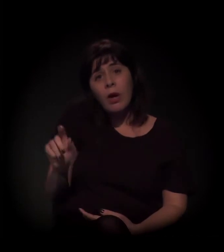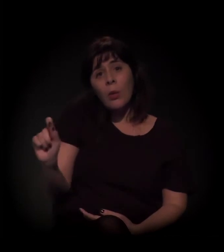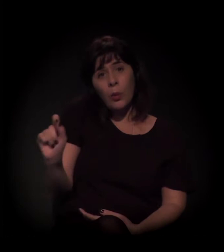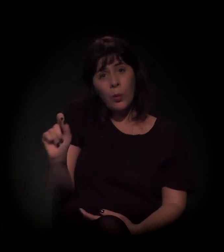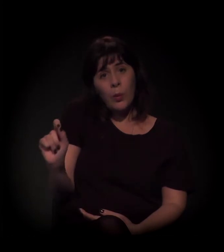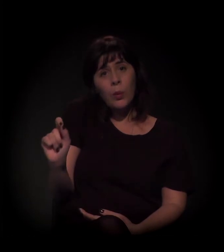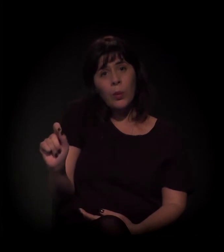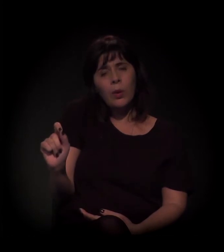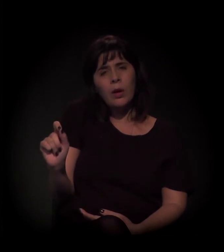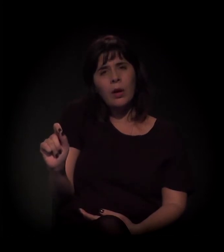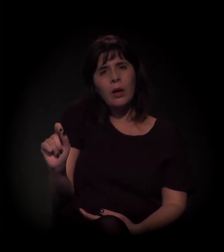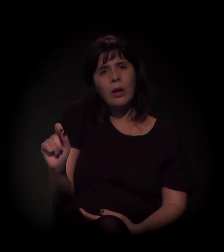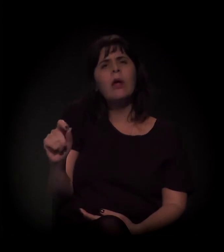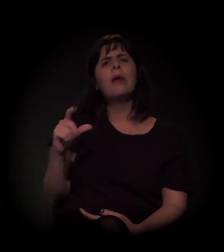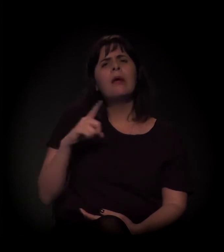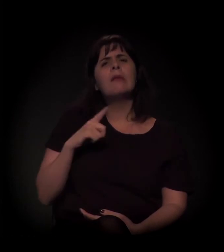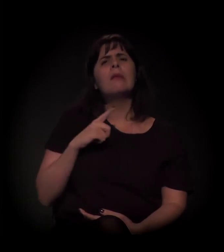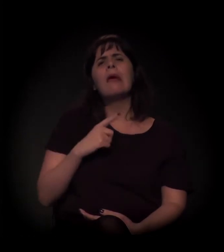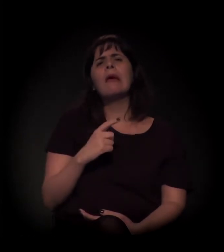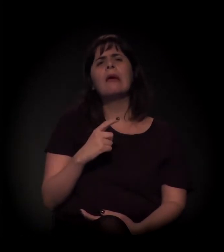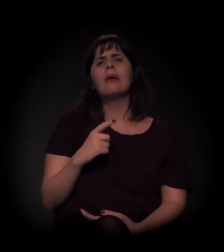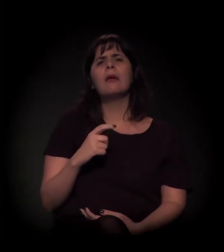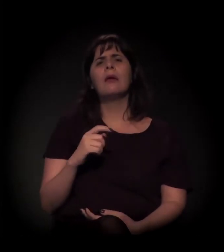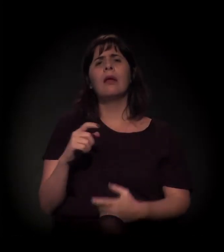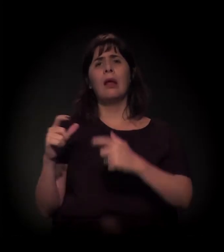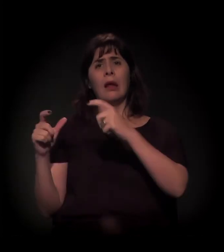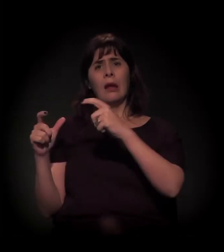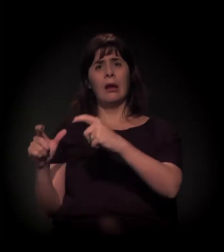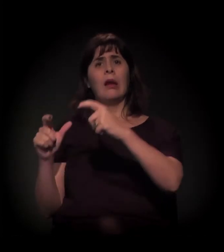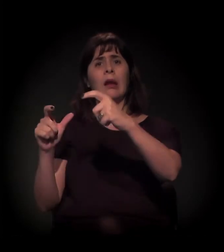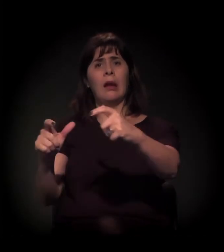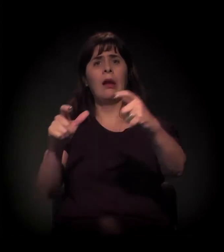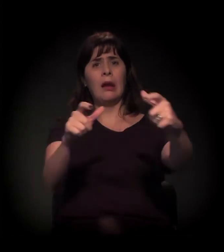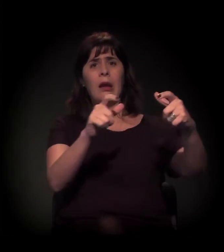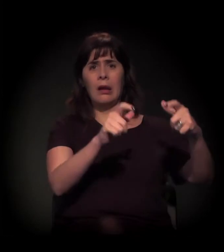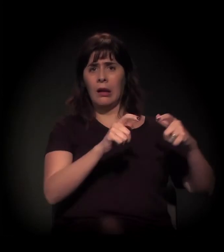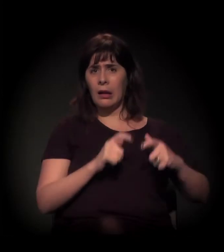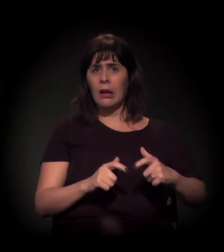que existe uma série de equipamentos culturais que foram sendo levados para lá,